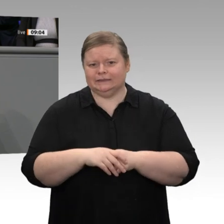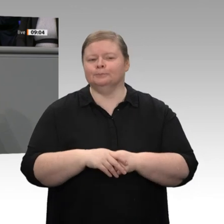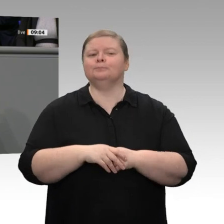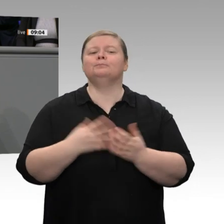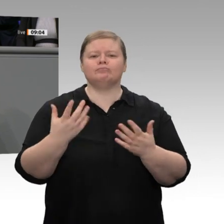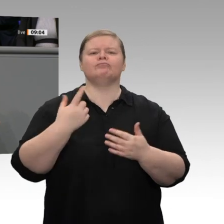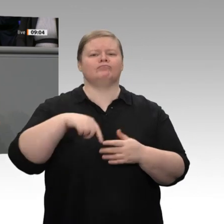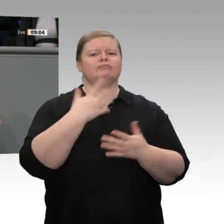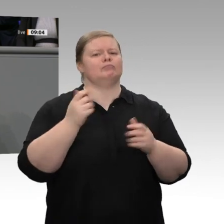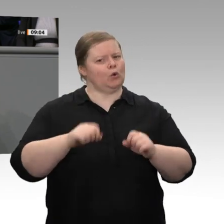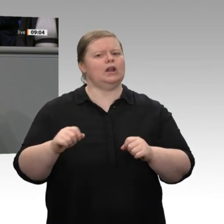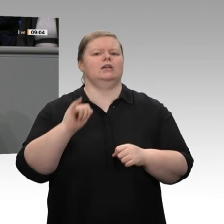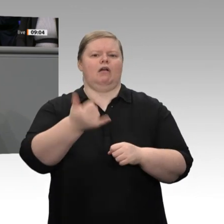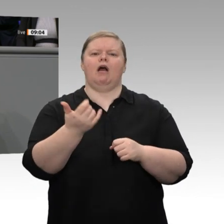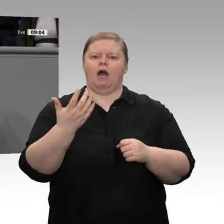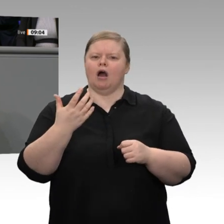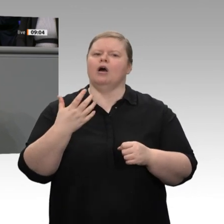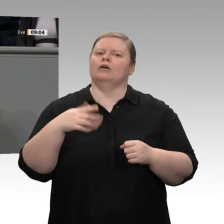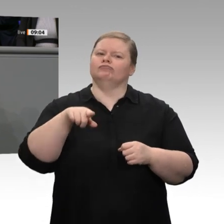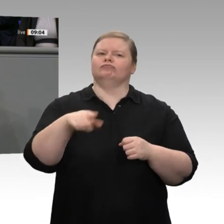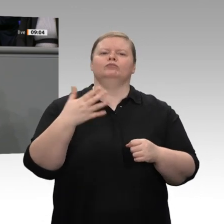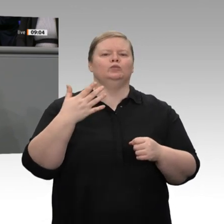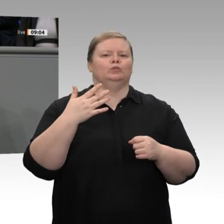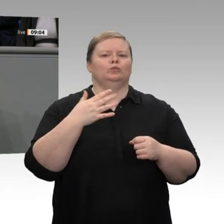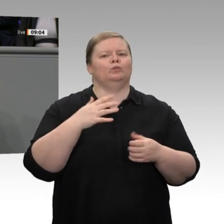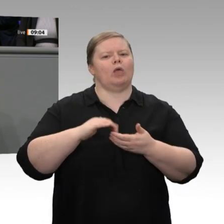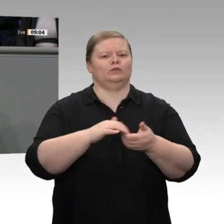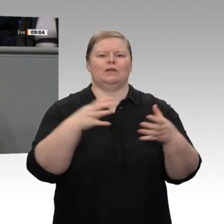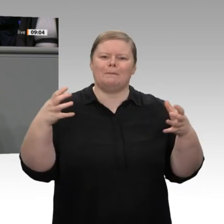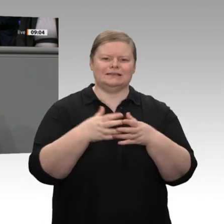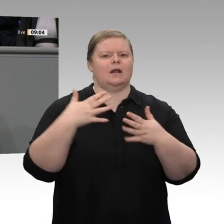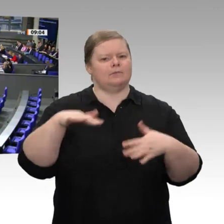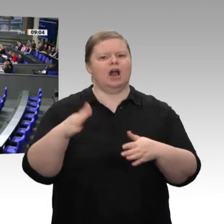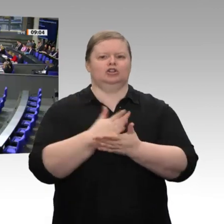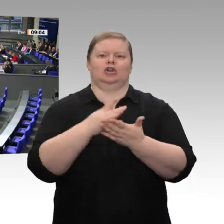diese Koalition wichtig ist. Dafür bedanke ich mich als zuständiger Minister ganz